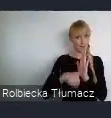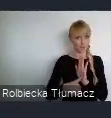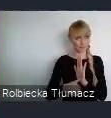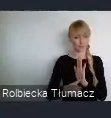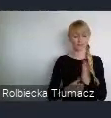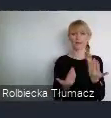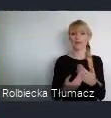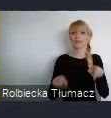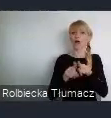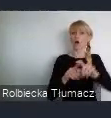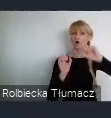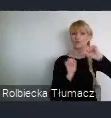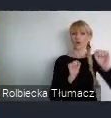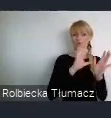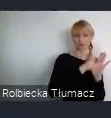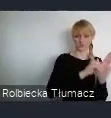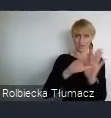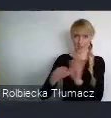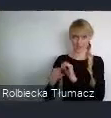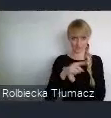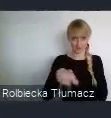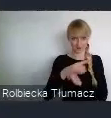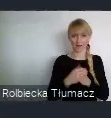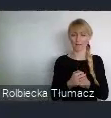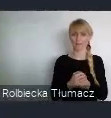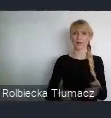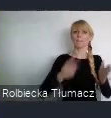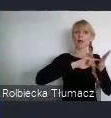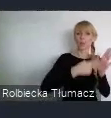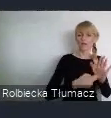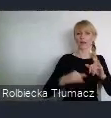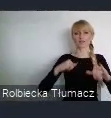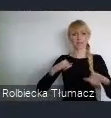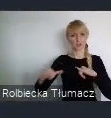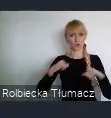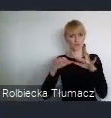5. Planowanie i zarządzanie urbanistyczne.